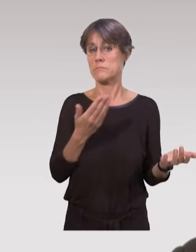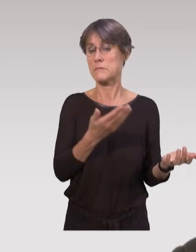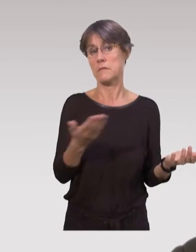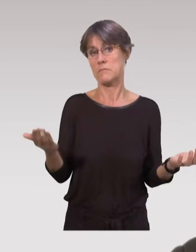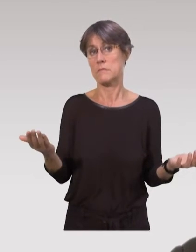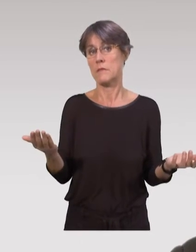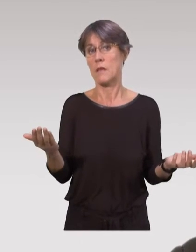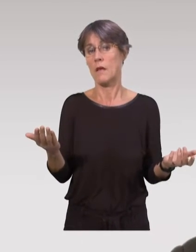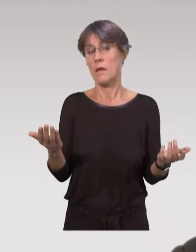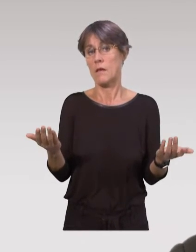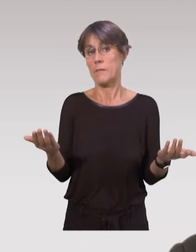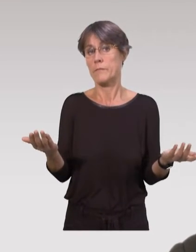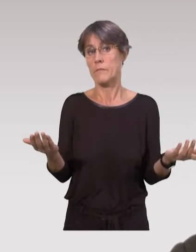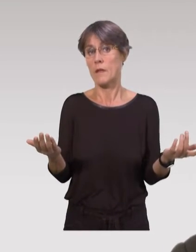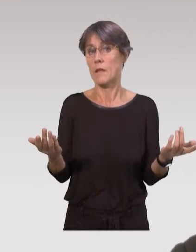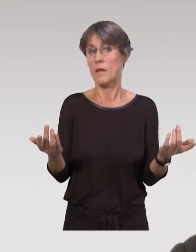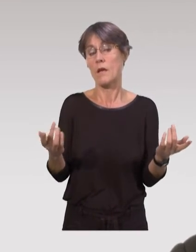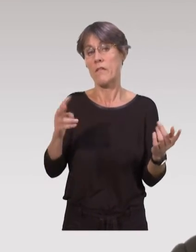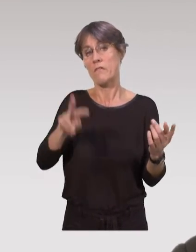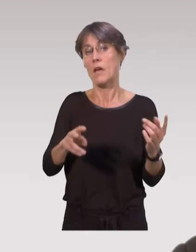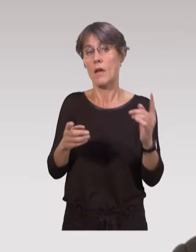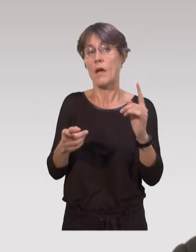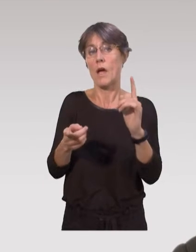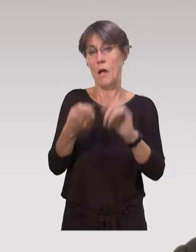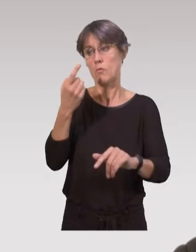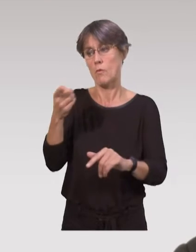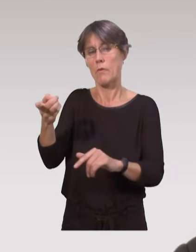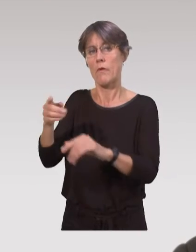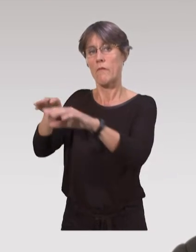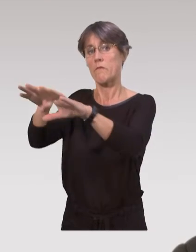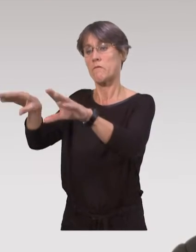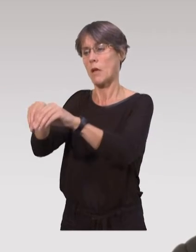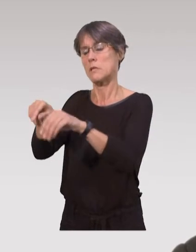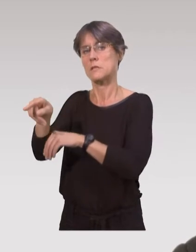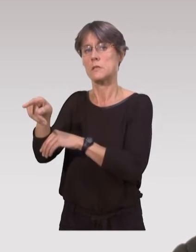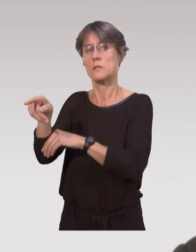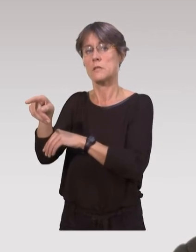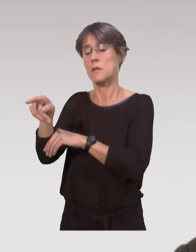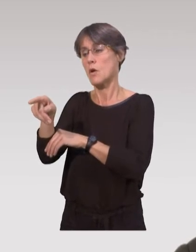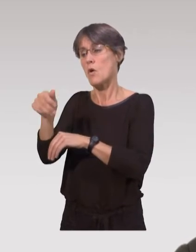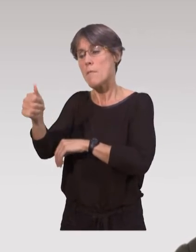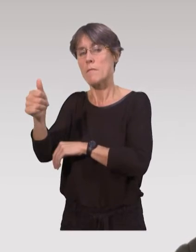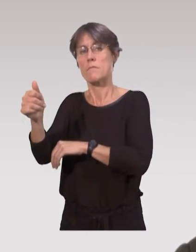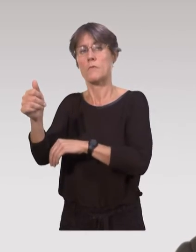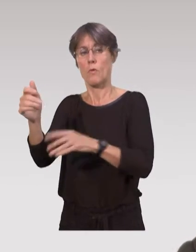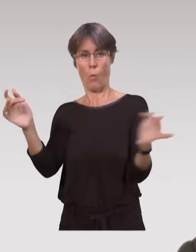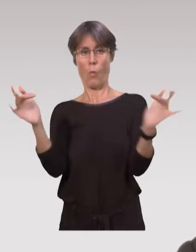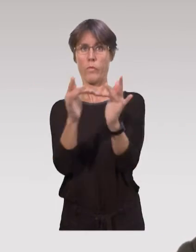Et donc, ce dispositif est très important pour les familles,